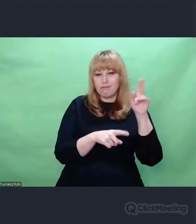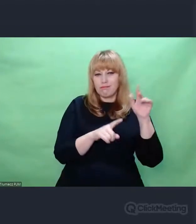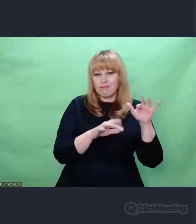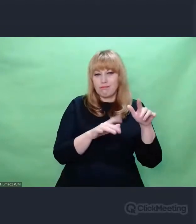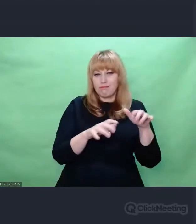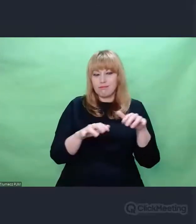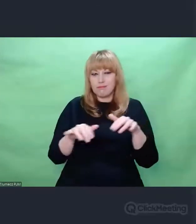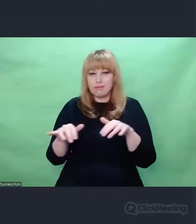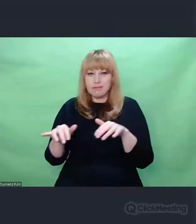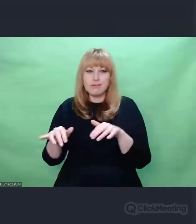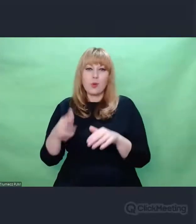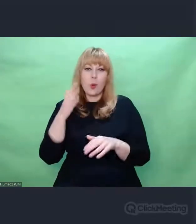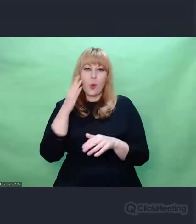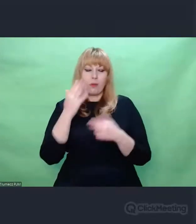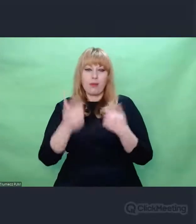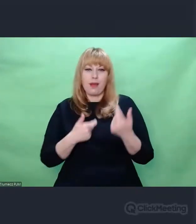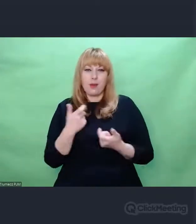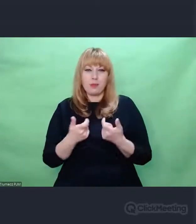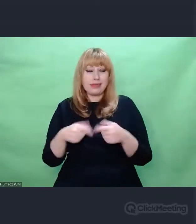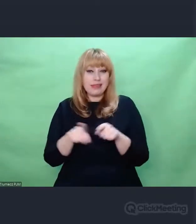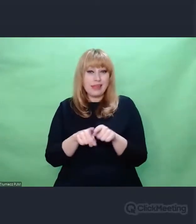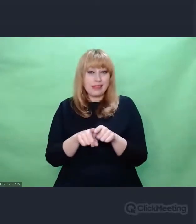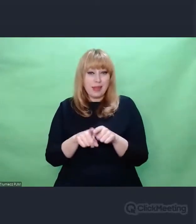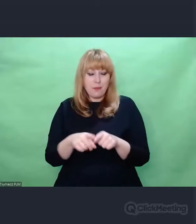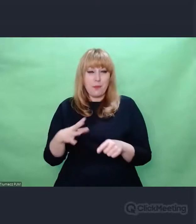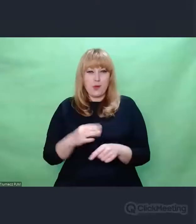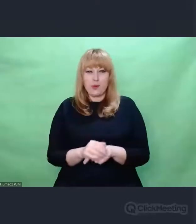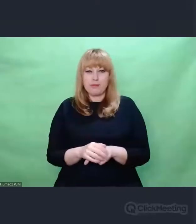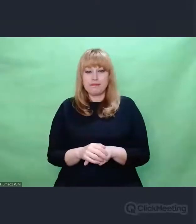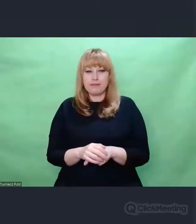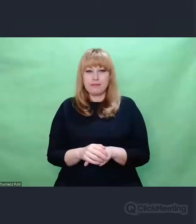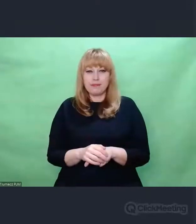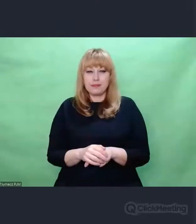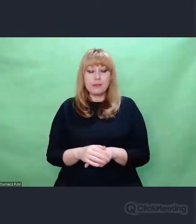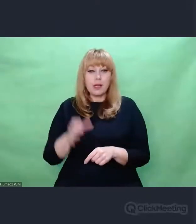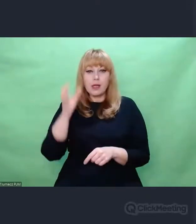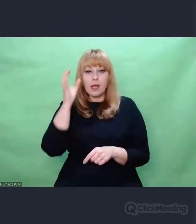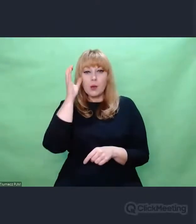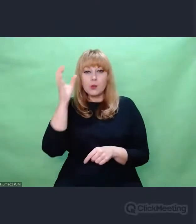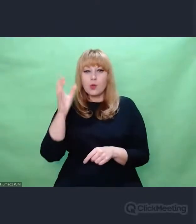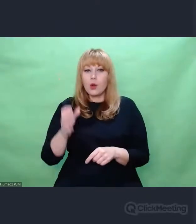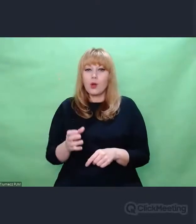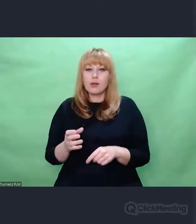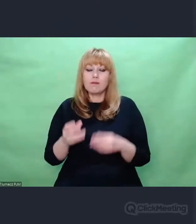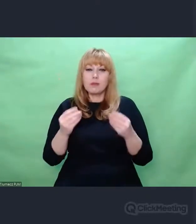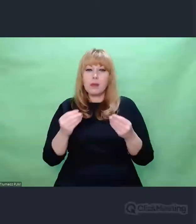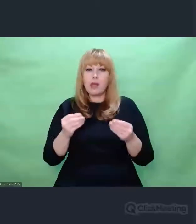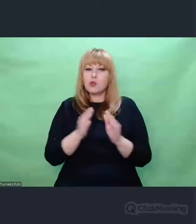Autor znakomitych pozycji dotyczących Enigmy, Marek Grajek,